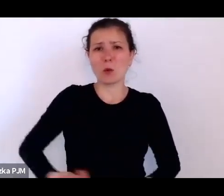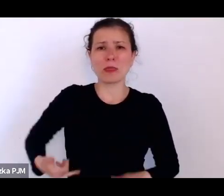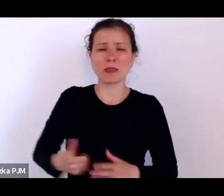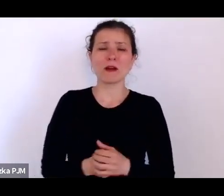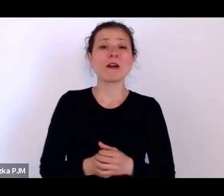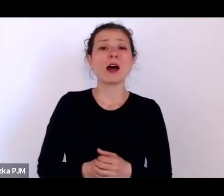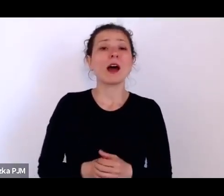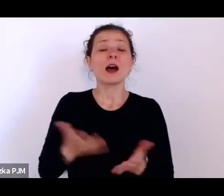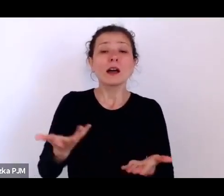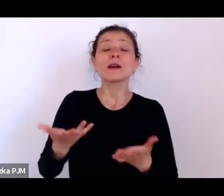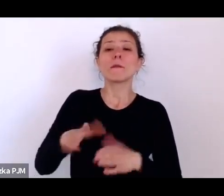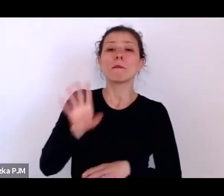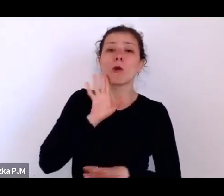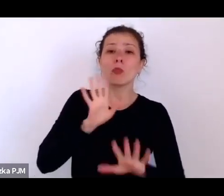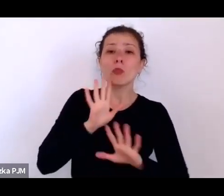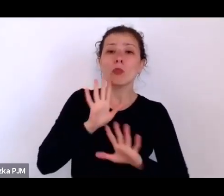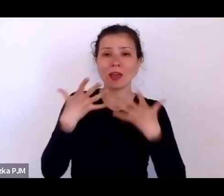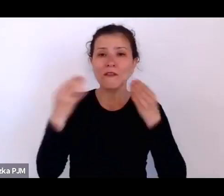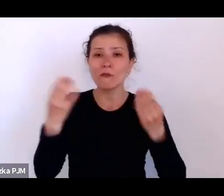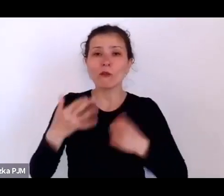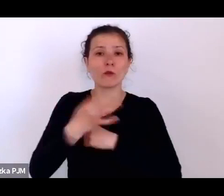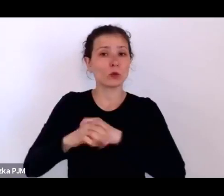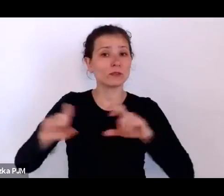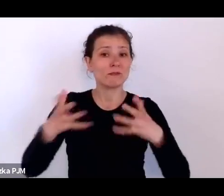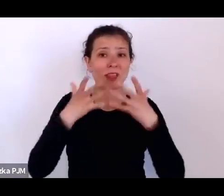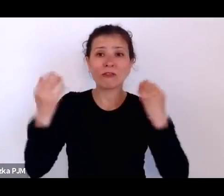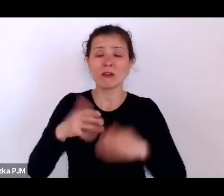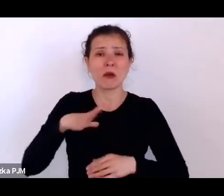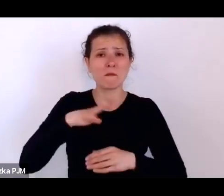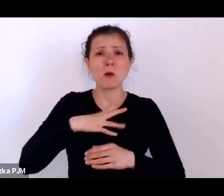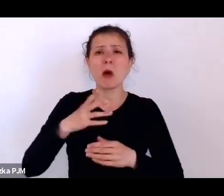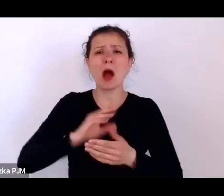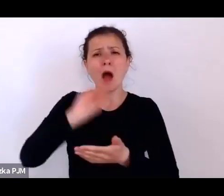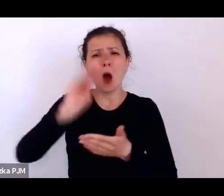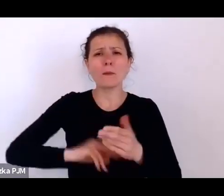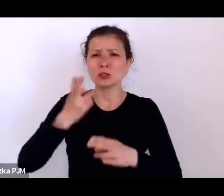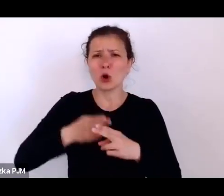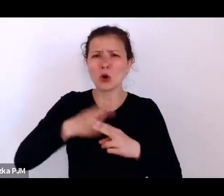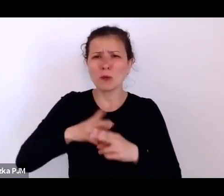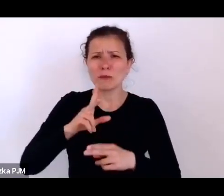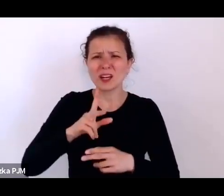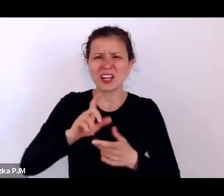została opisana krzywica jako jednostka chorobowa bardzo dokładnie.